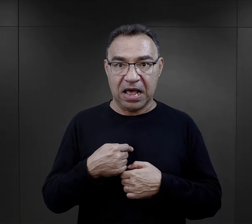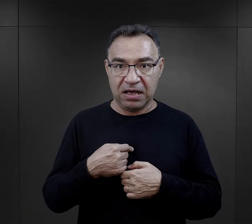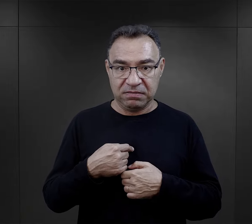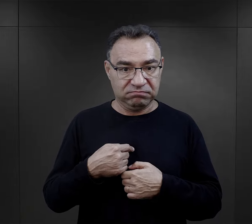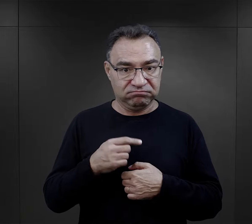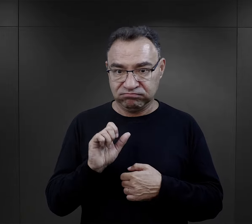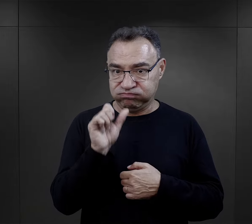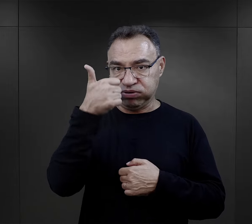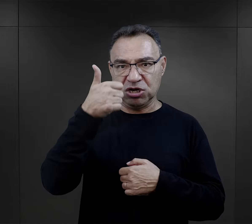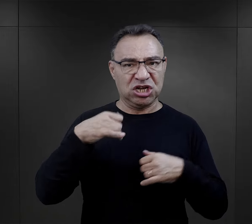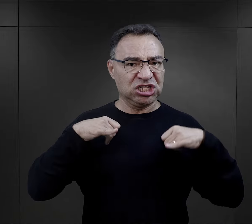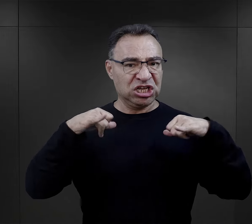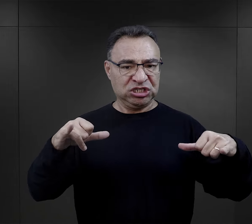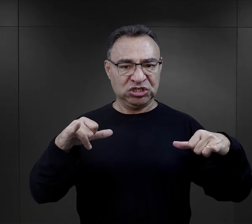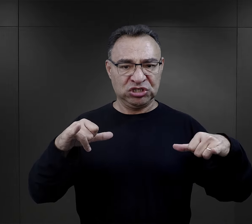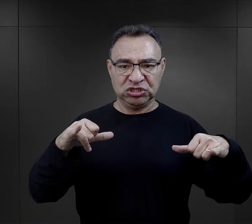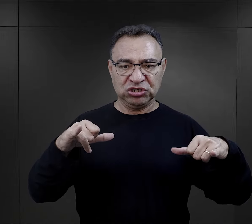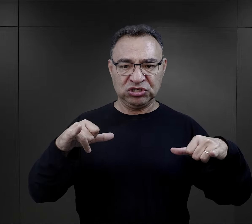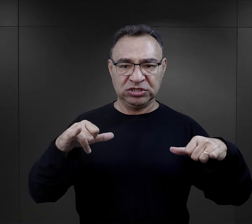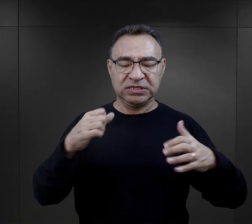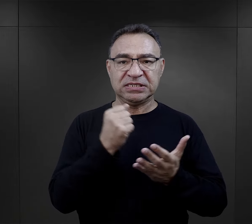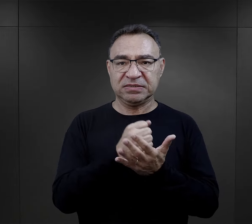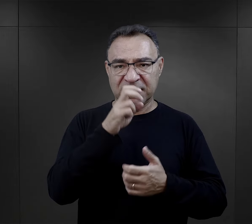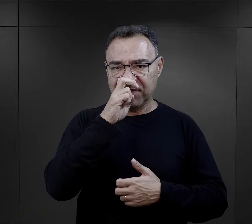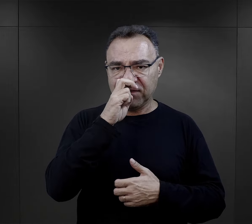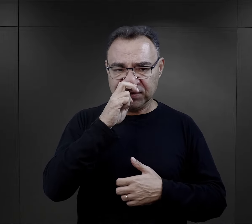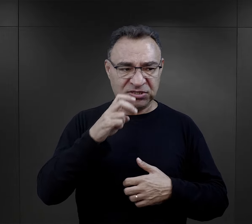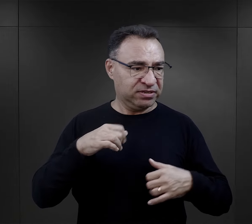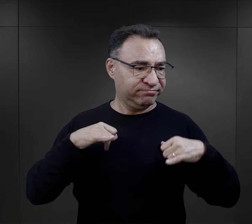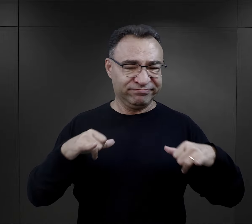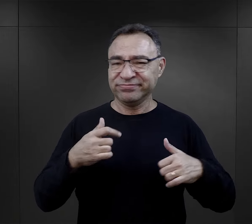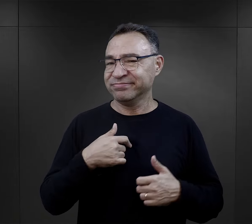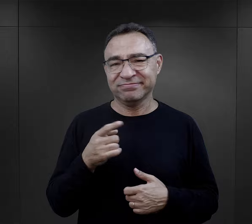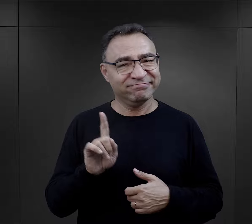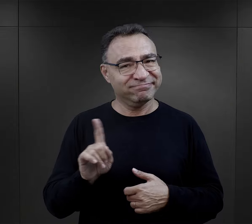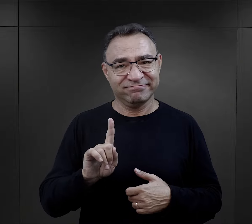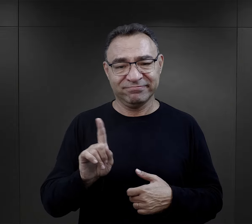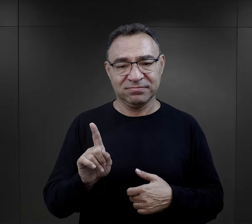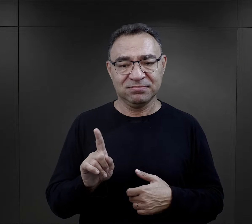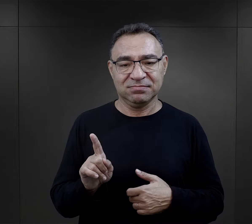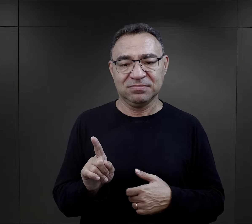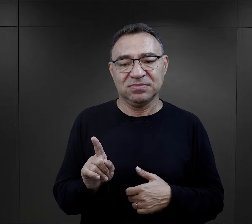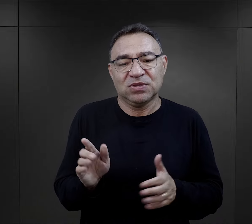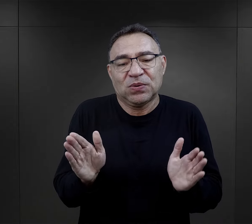„nie byłam w obozie najsilniejsza, jeżeli chodzi o kwestie fizyczne",